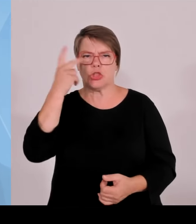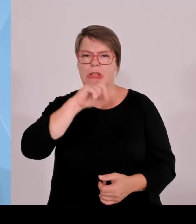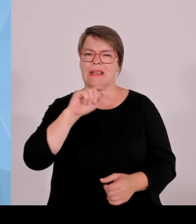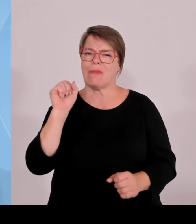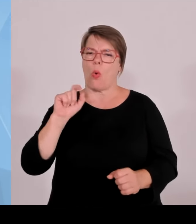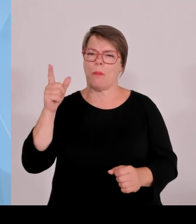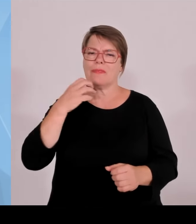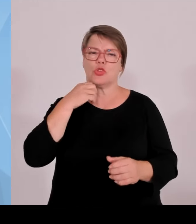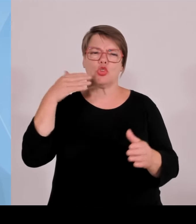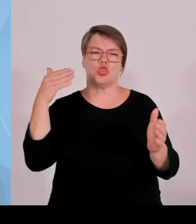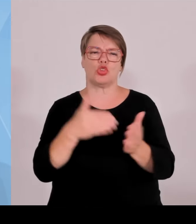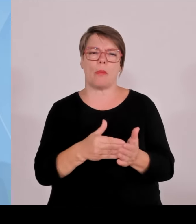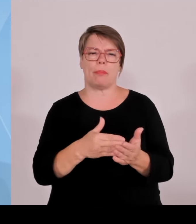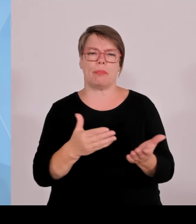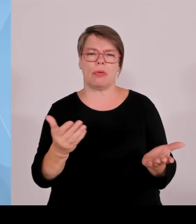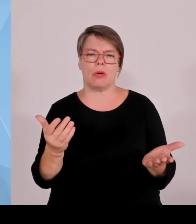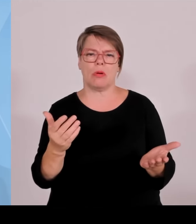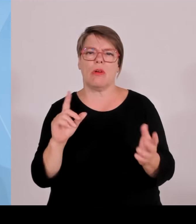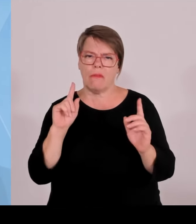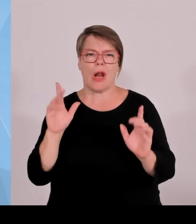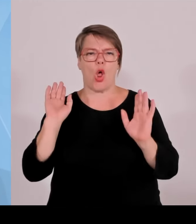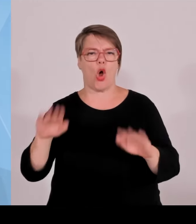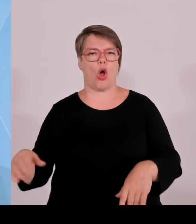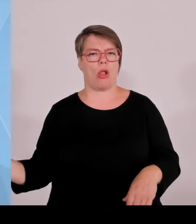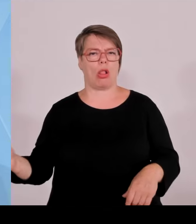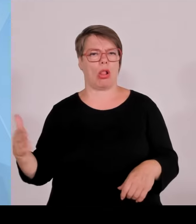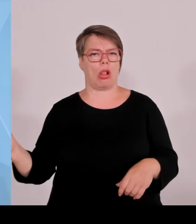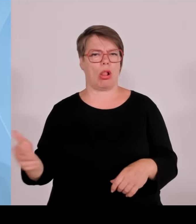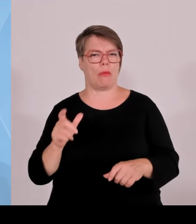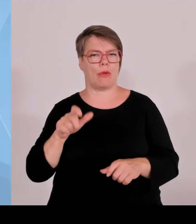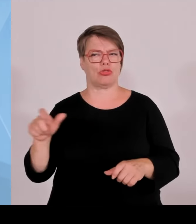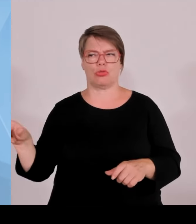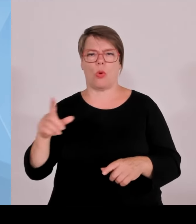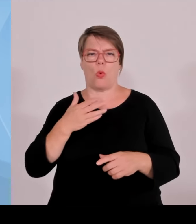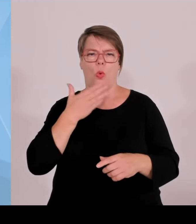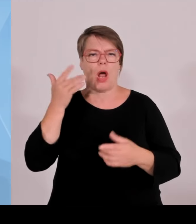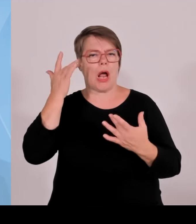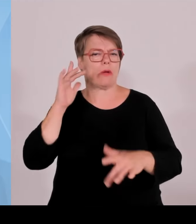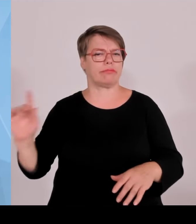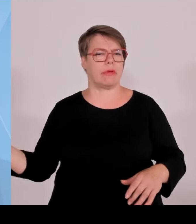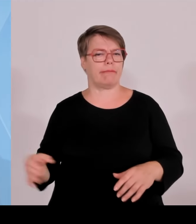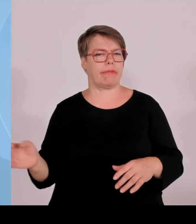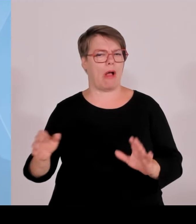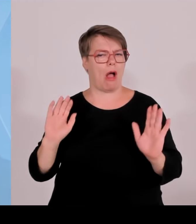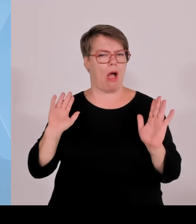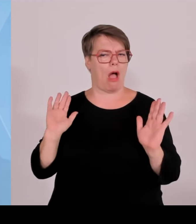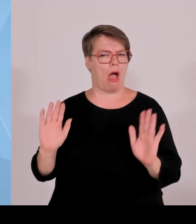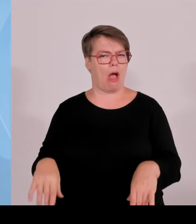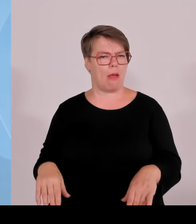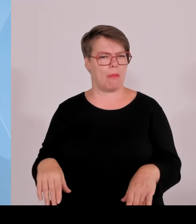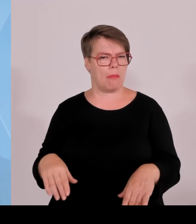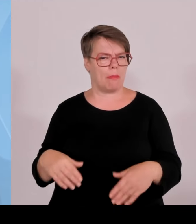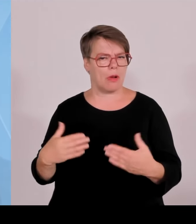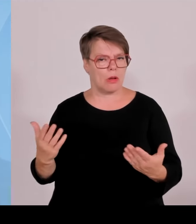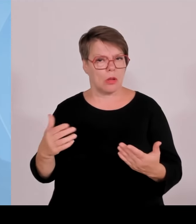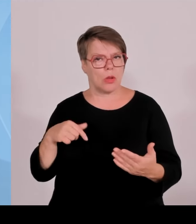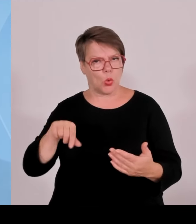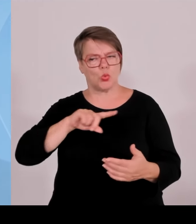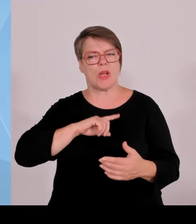diese Milliardenbeträge sehr schnell immer wieder überschritten werden und hinten und vorne nicht ausreichen, dann sind das